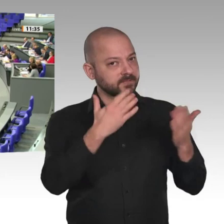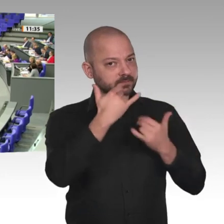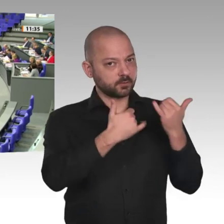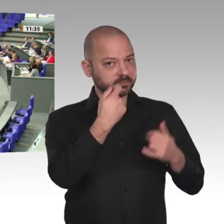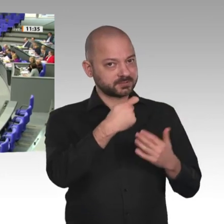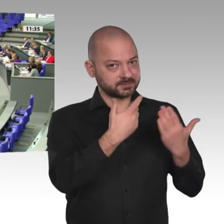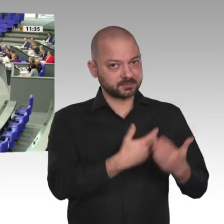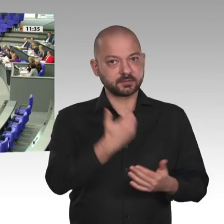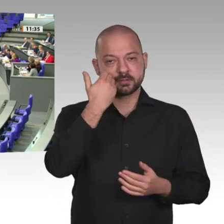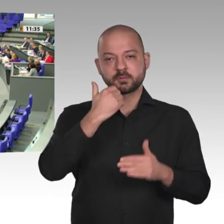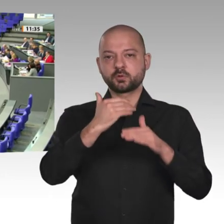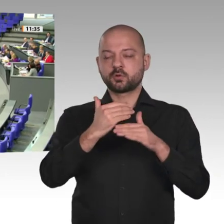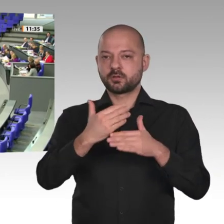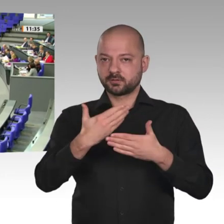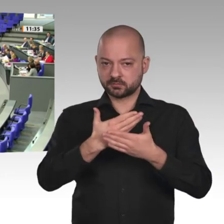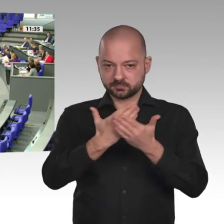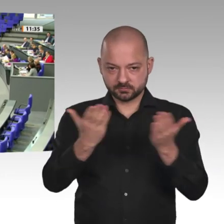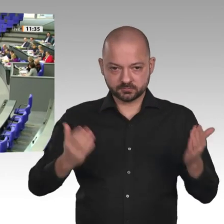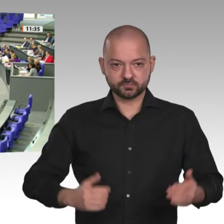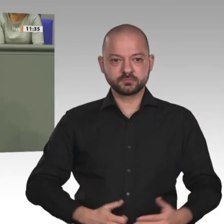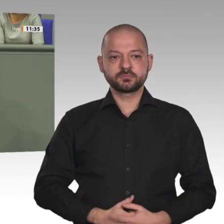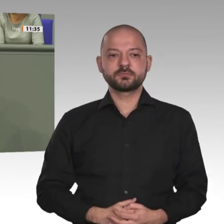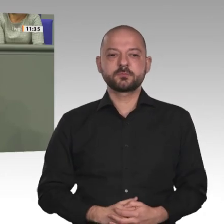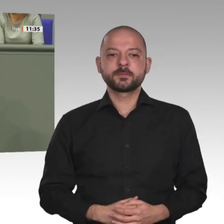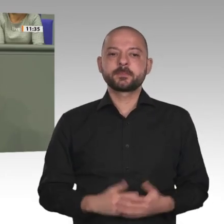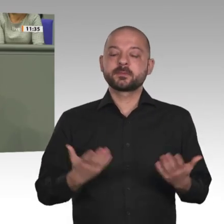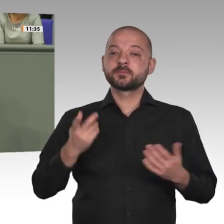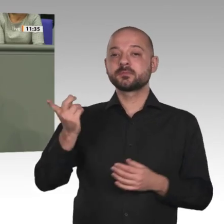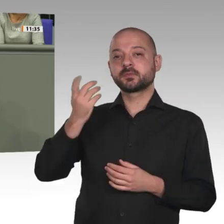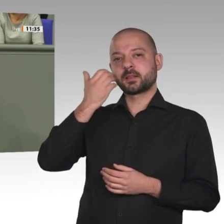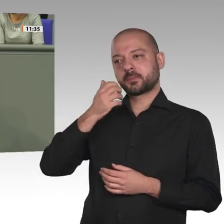Lieber Herr Minister, Sie haben es gerade gesagt: Wir diskutieren heute die Verlängerung